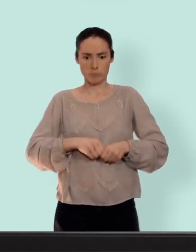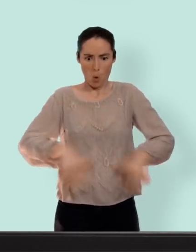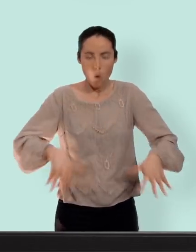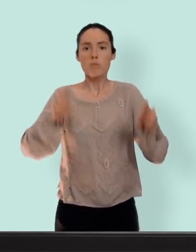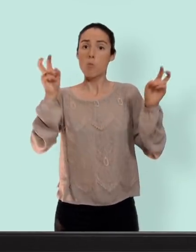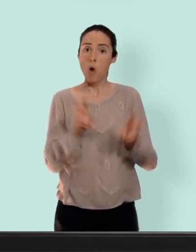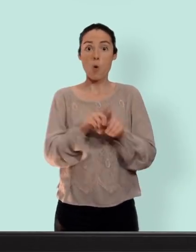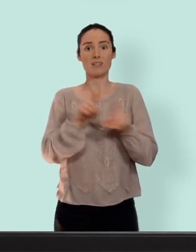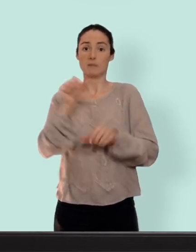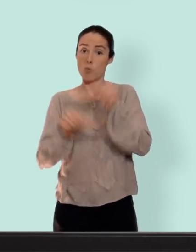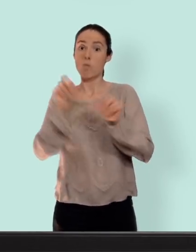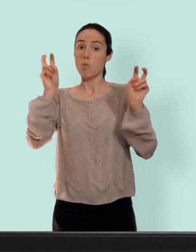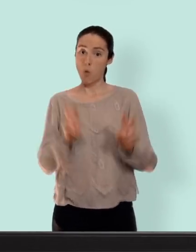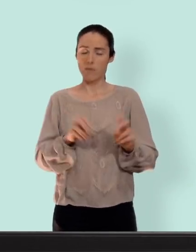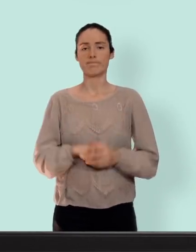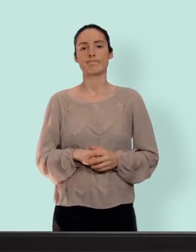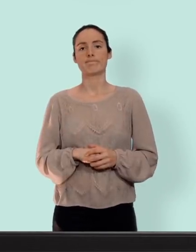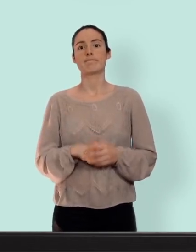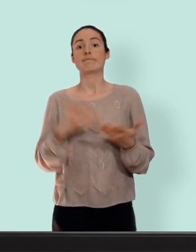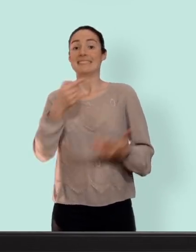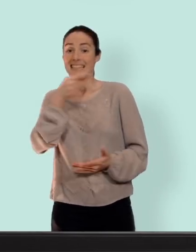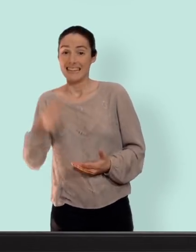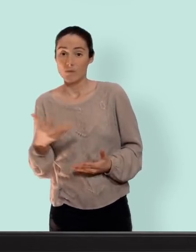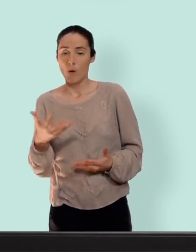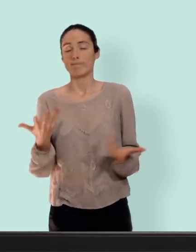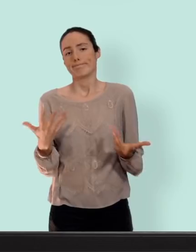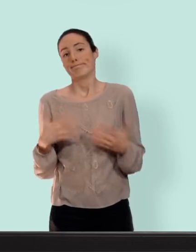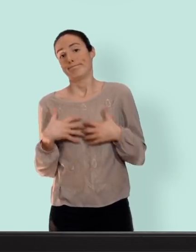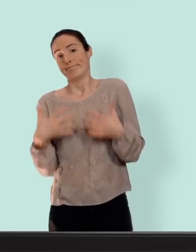désavantages augmentation mammaire et on retrouvera aussi peut-être de l'acné